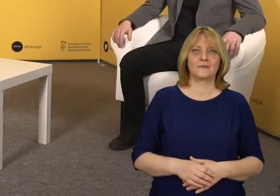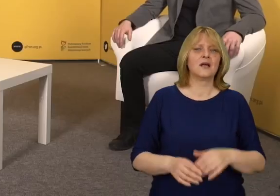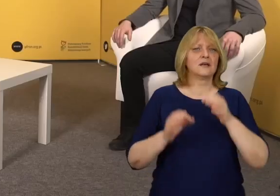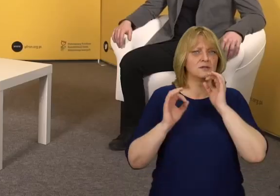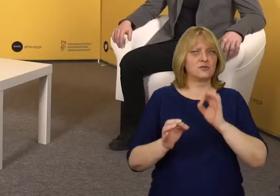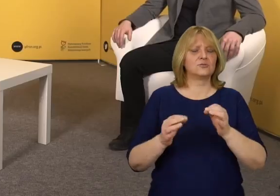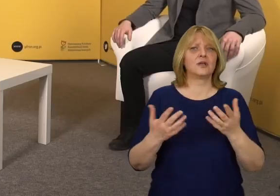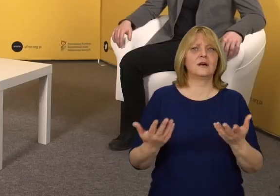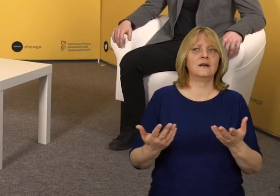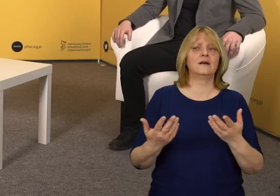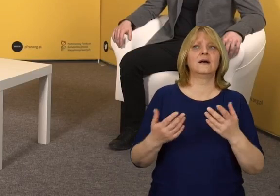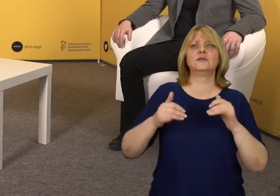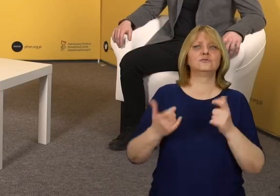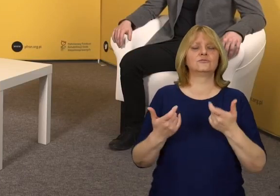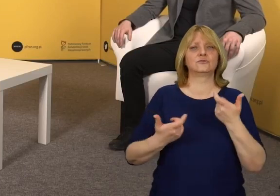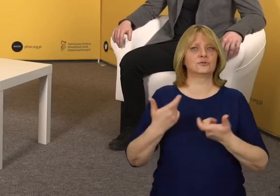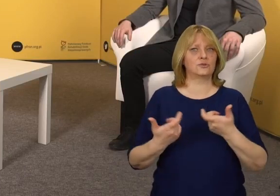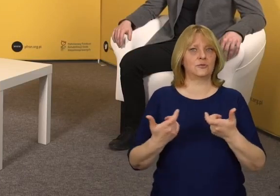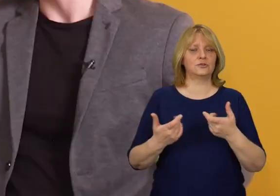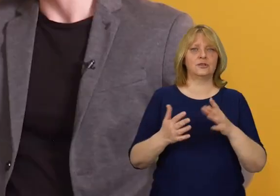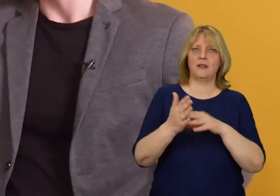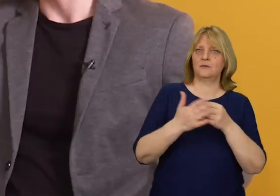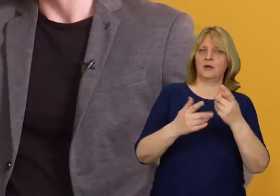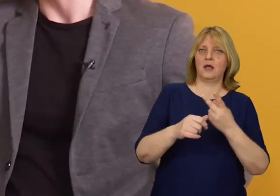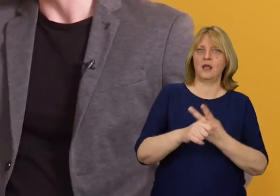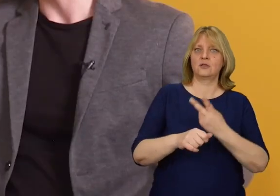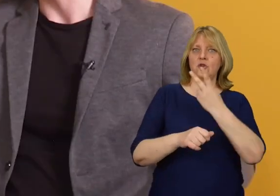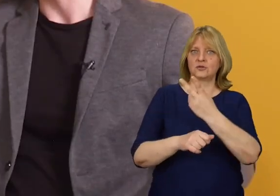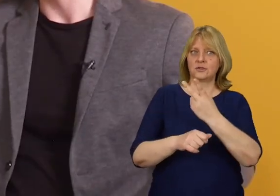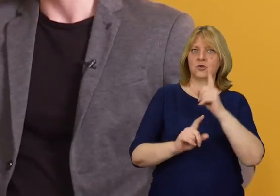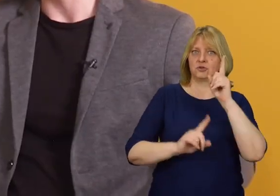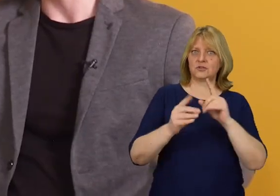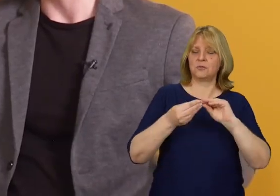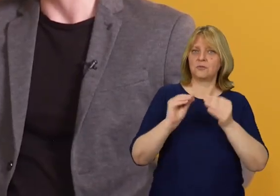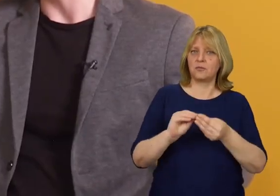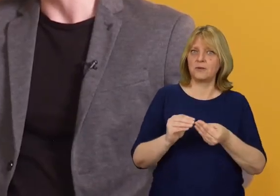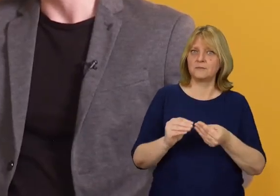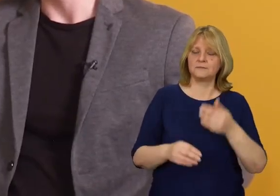Czy w takim razie można dojść do stwierdzenia, że ta dostępność może być w niektórych miejscach problemem?